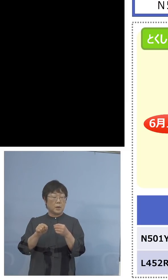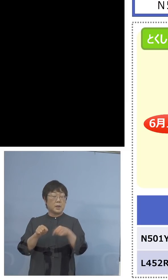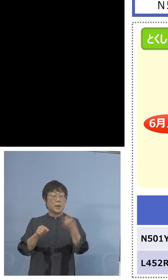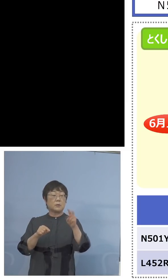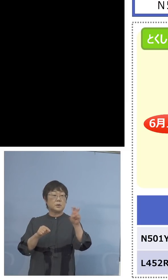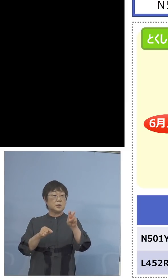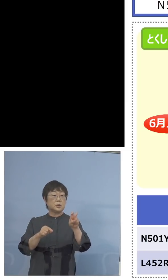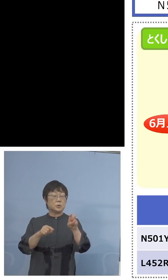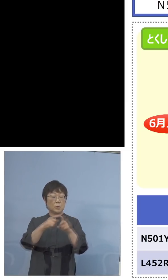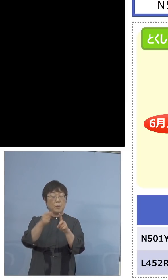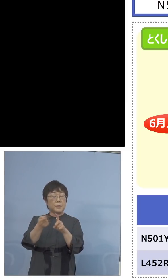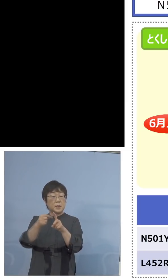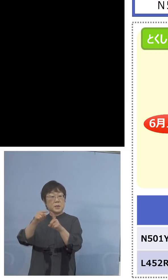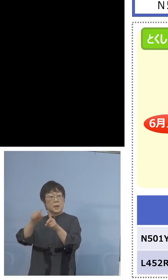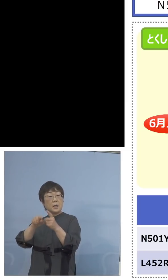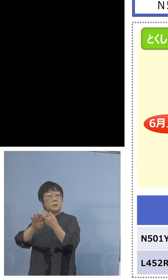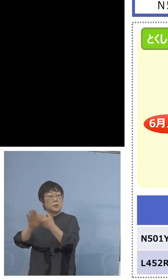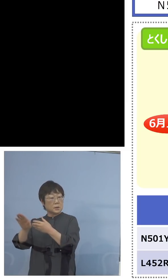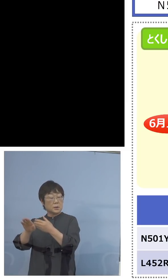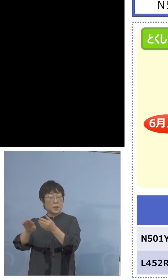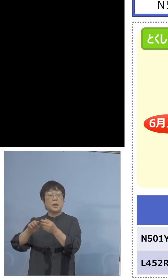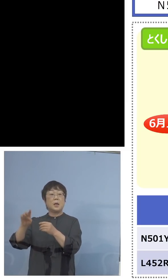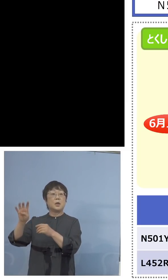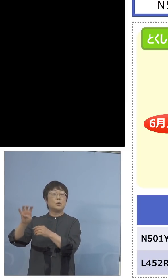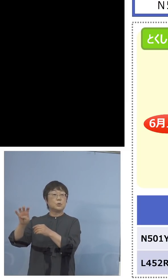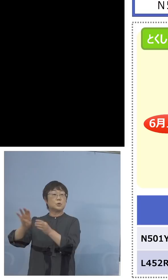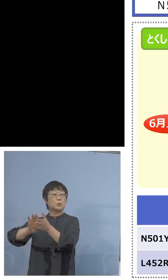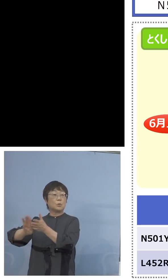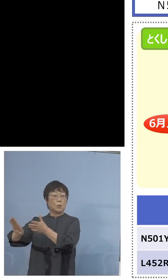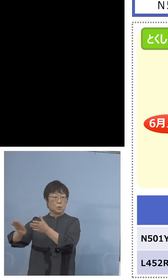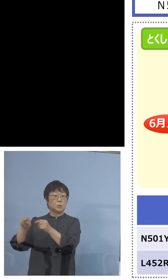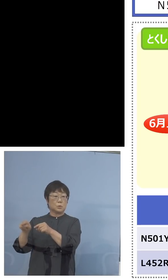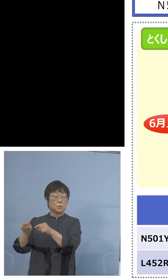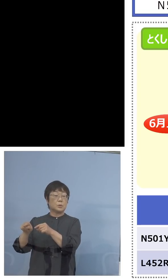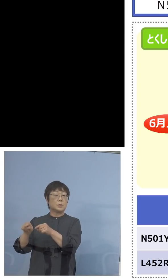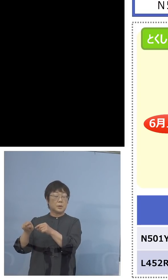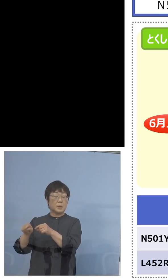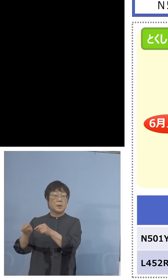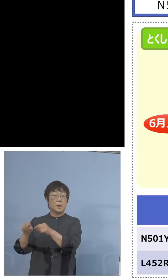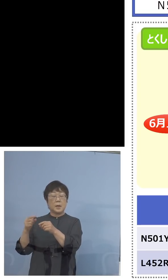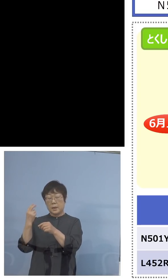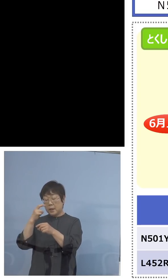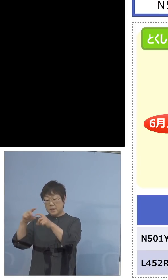そのうち40をあけて、しかも これを今検査キットが入ってきている分